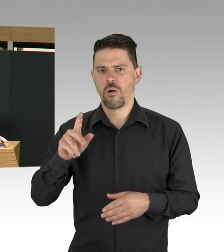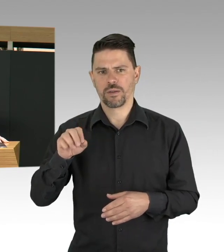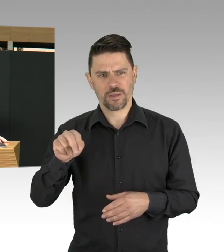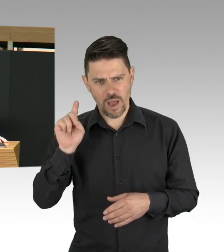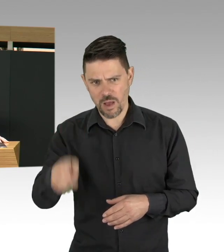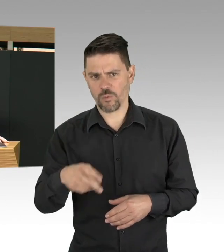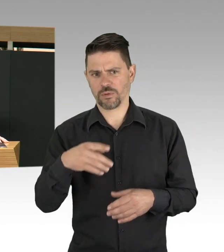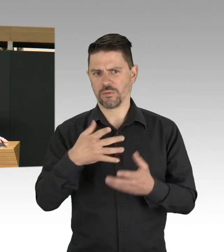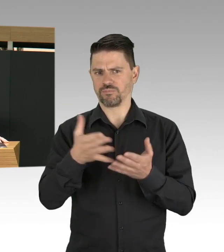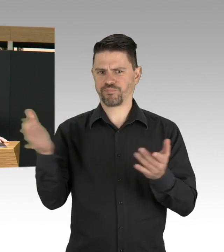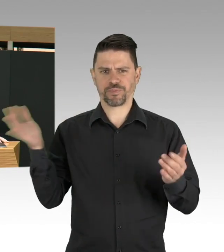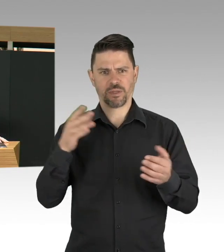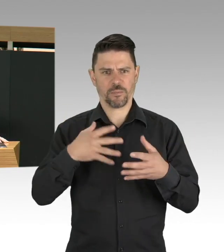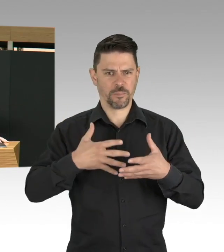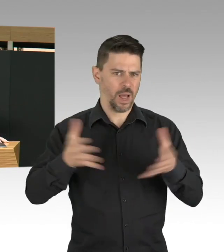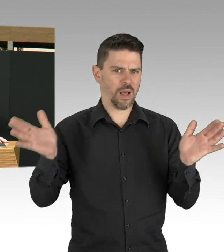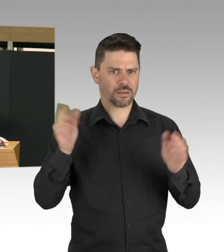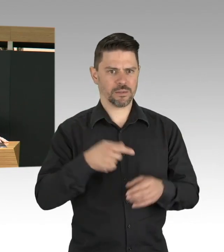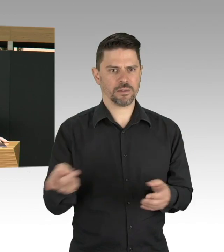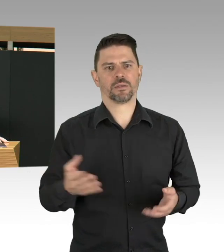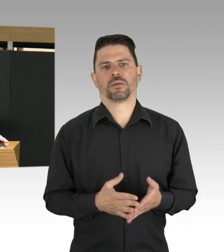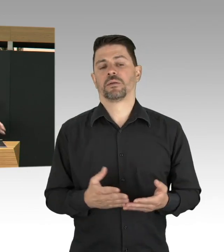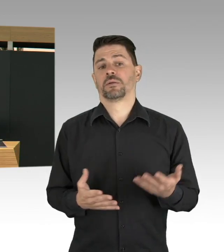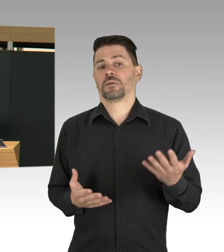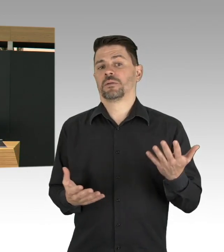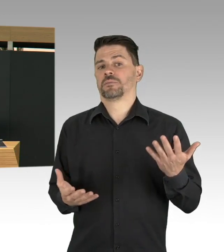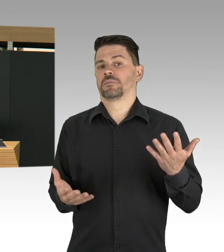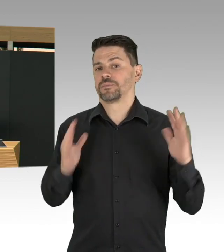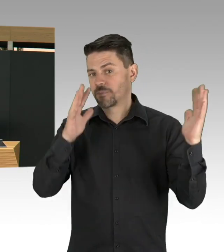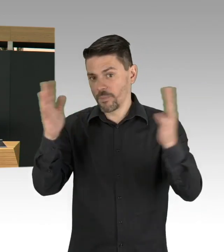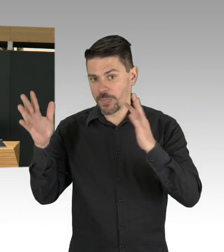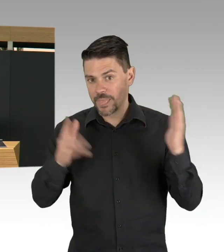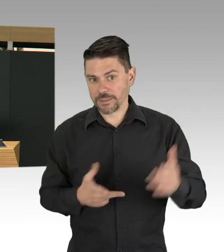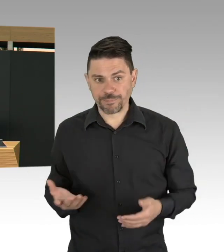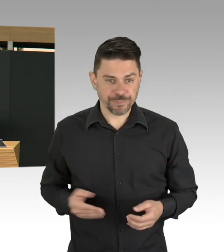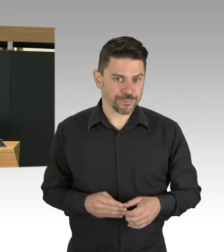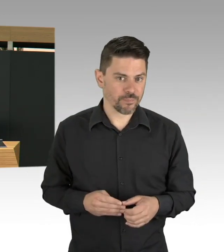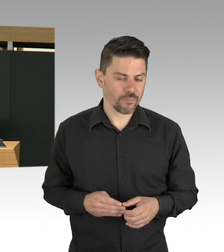und das ist jetzt auch das Thema auf Bundesebene, bisher wurde es finanziert, wenn es Indikationen gibt